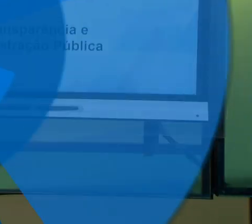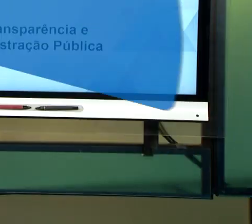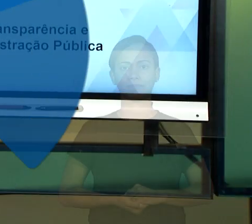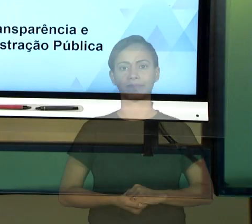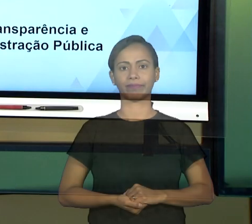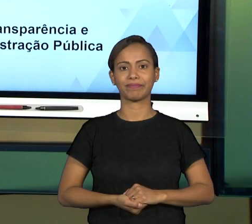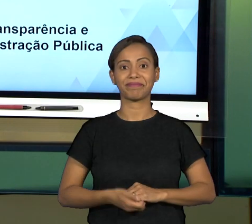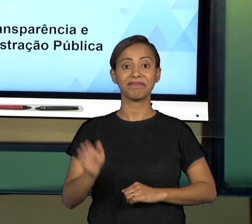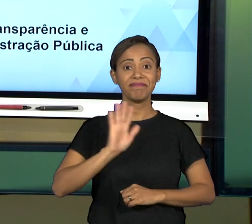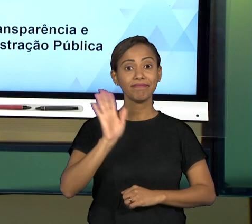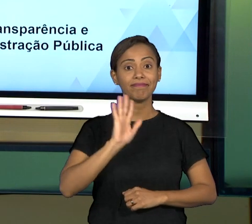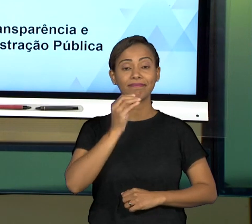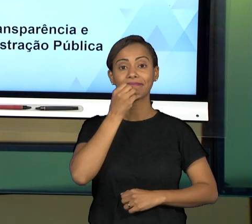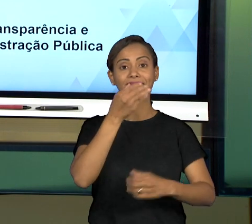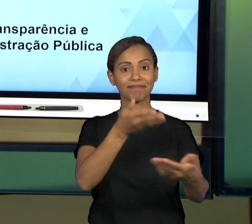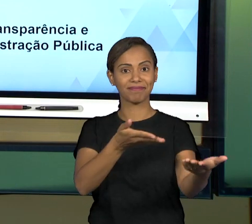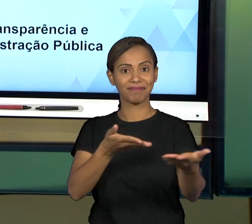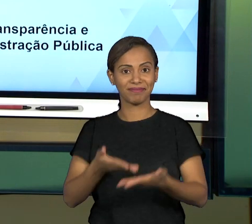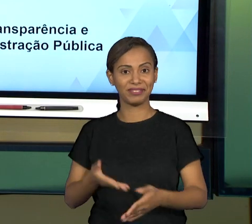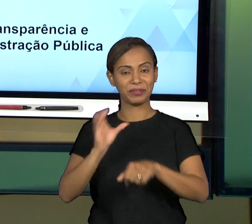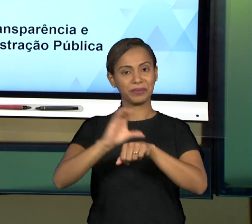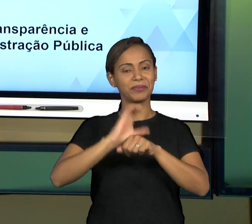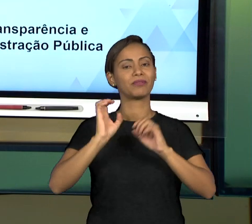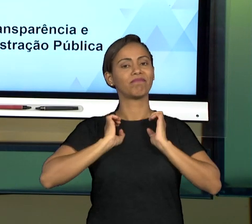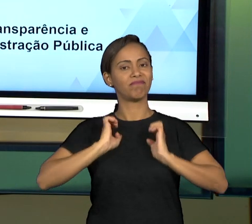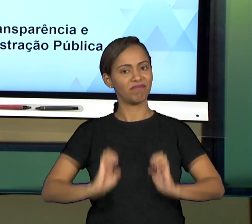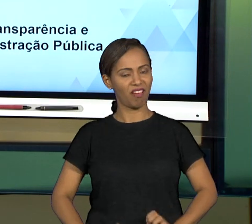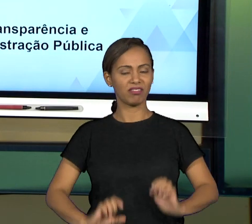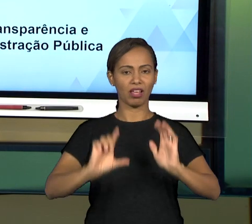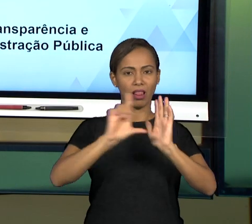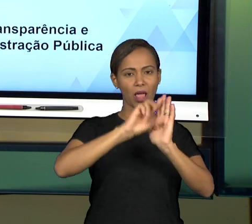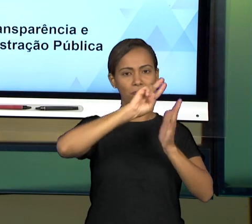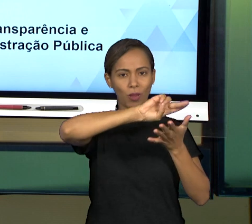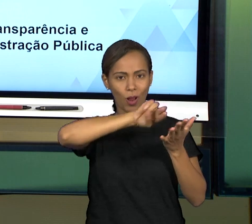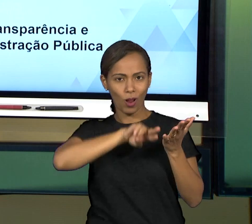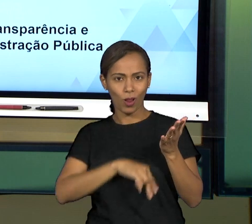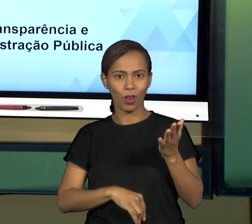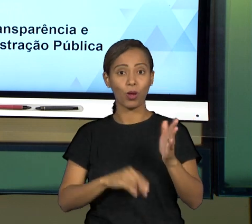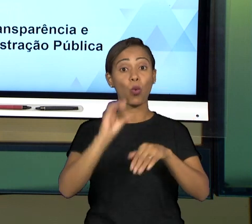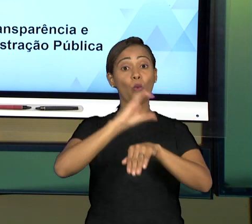[RAFAEL] SEJAM TODOS MUITO BEM-VINDOS AO NOSSO CURSO DE ÉTICA E LEGALIDADE NO CURSO DE TECNOLOGIA EM GESTÃO PÚBLICA DA UNIVESP. NO